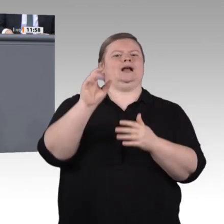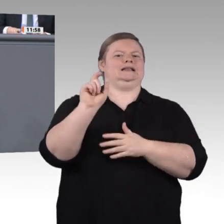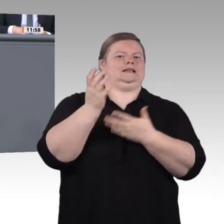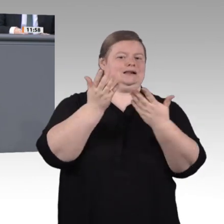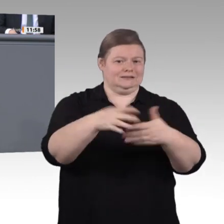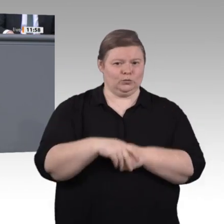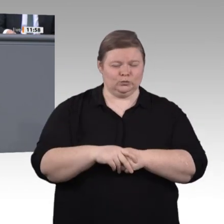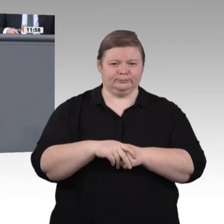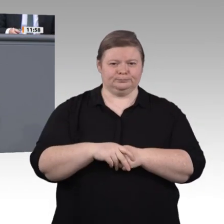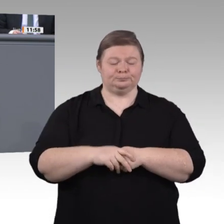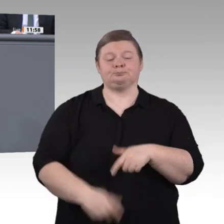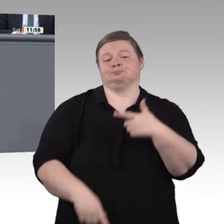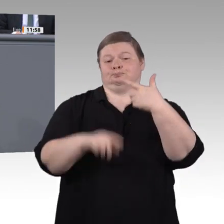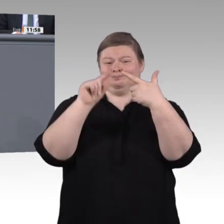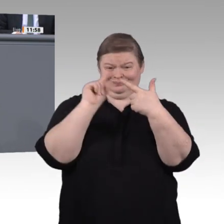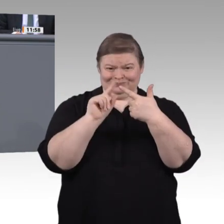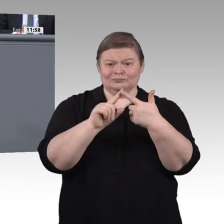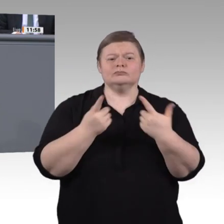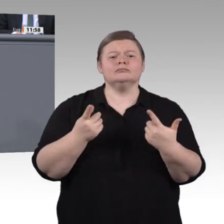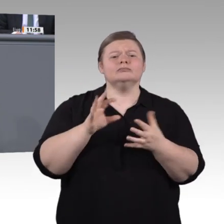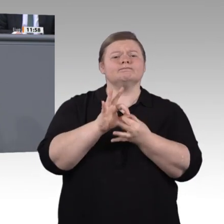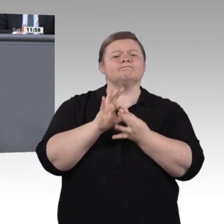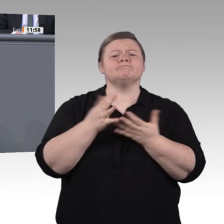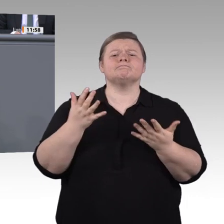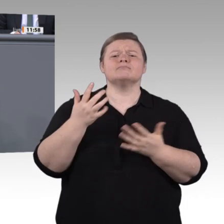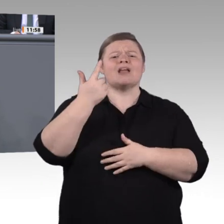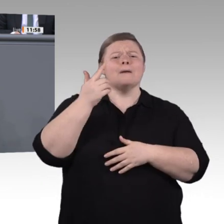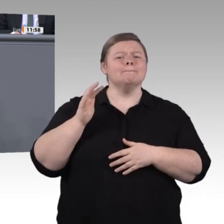sind doch das wahre Armutsproblem in Deutschland. Ändern wir das!